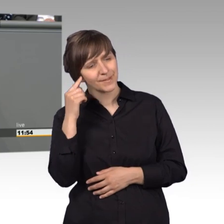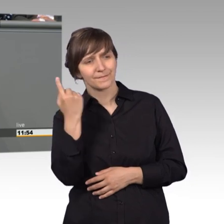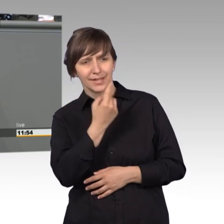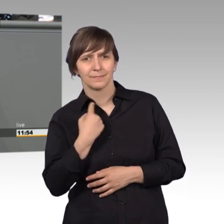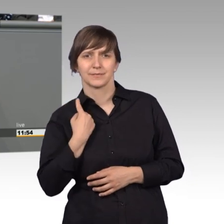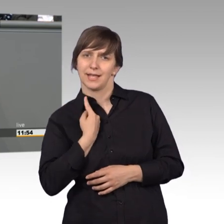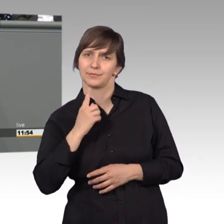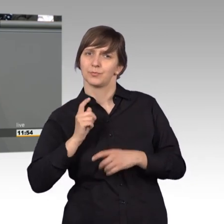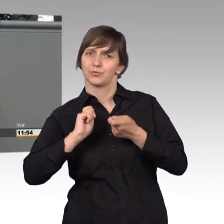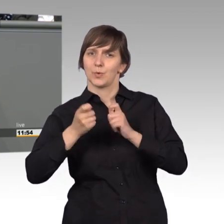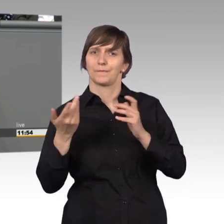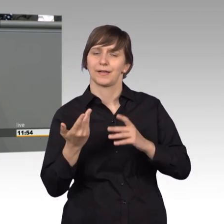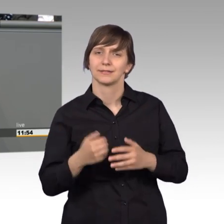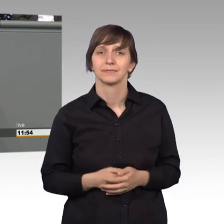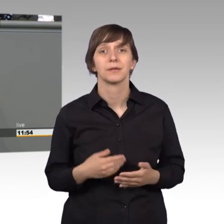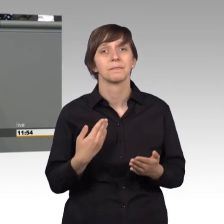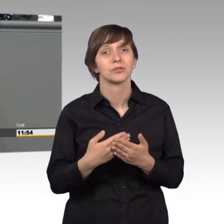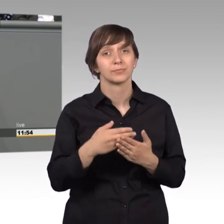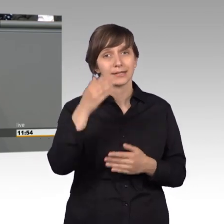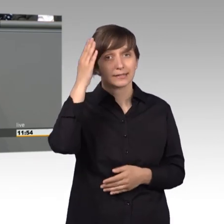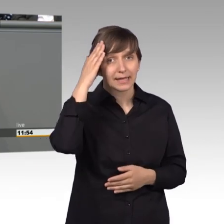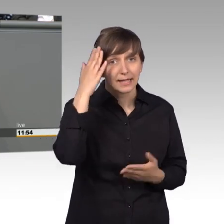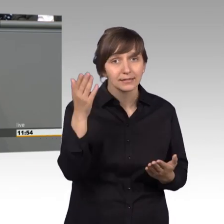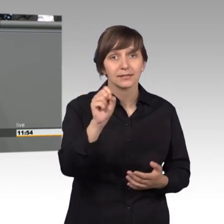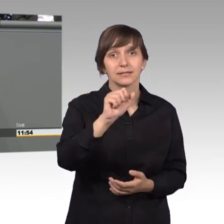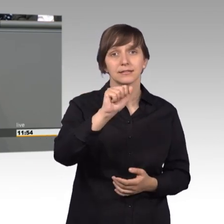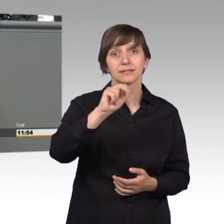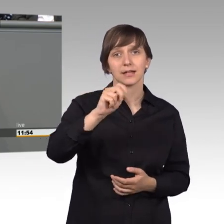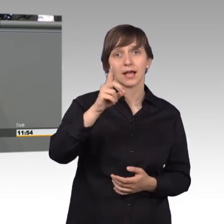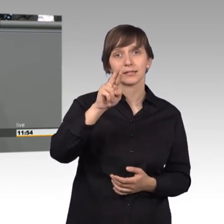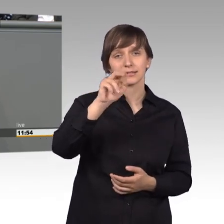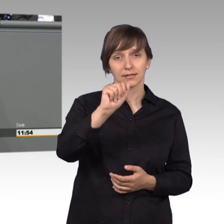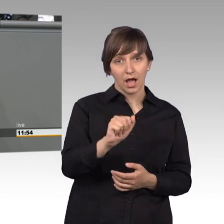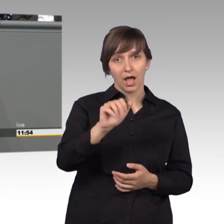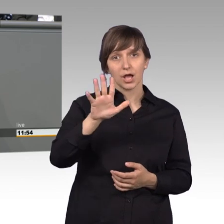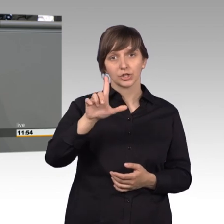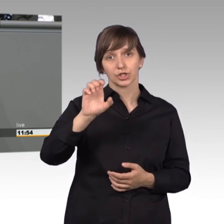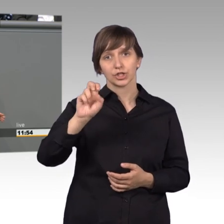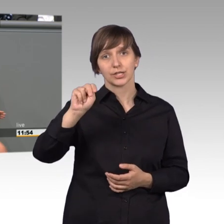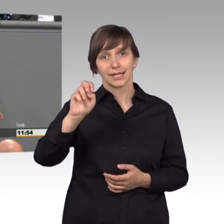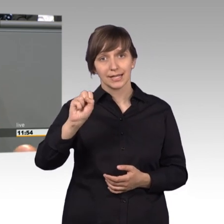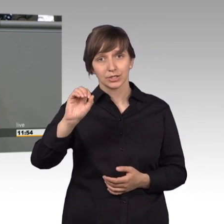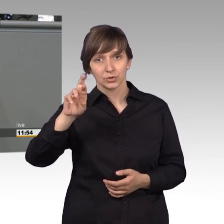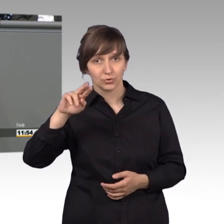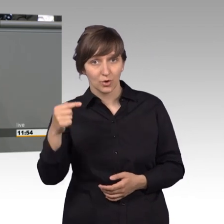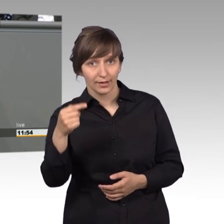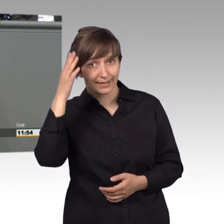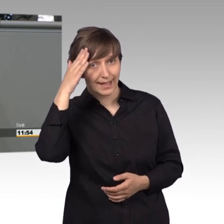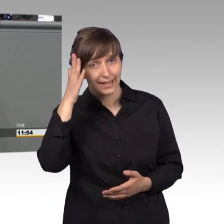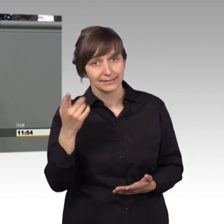Kennen sie zum Beispiel Sandra Schlensog? Sie ist 40 jahre alt,